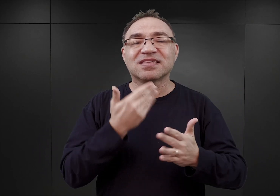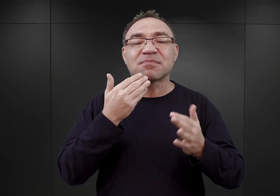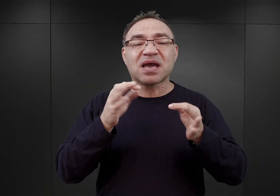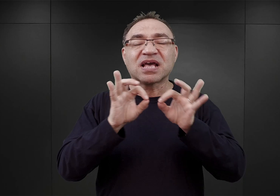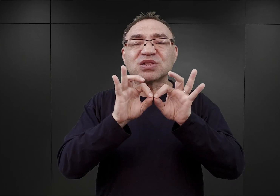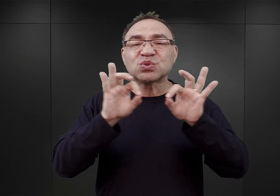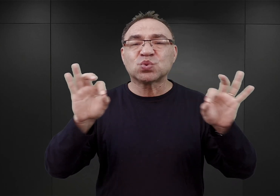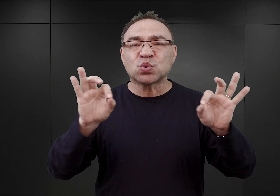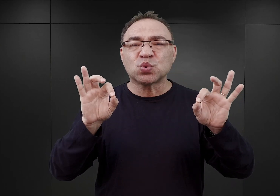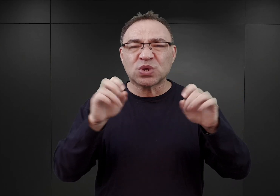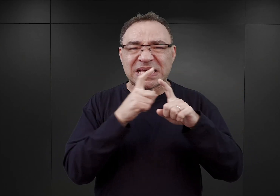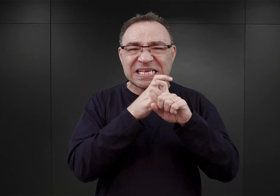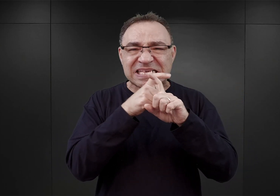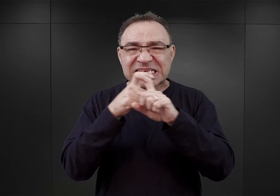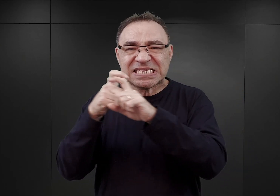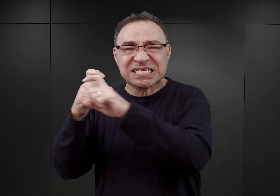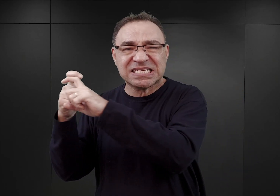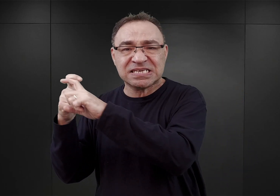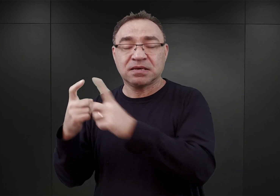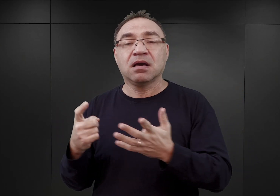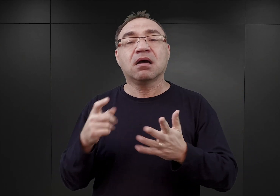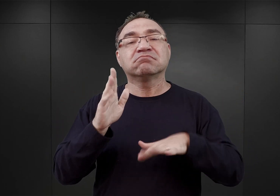Dopiero 9 czerwca okazało się, że